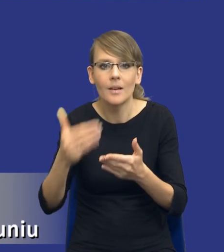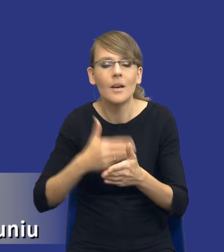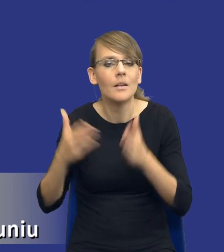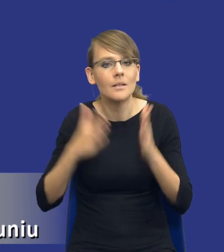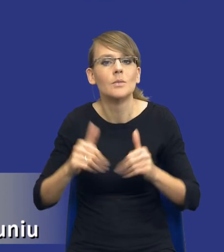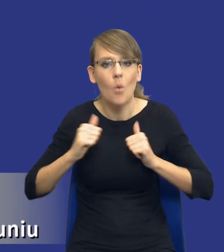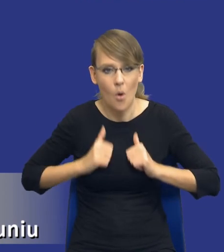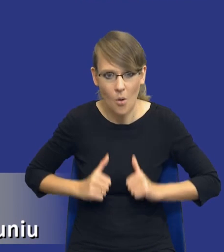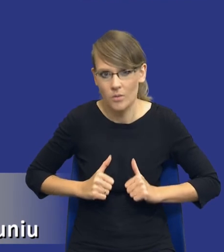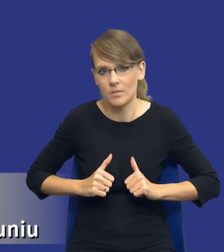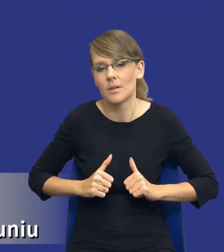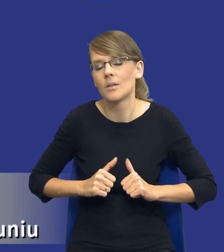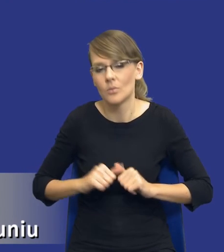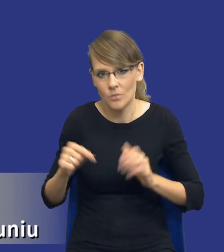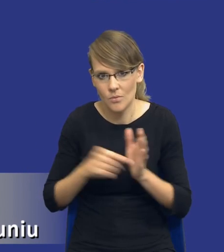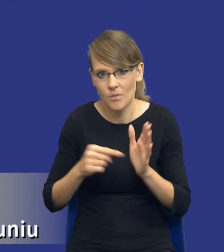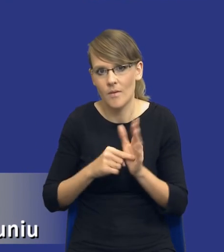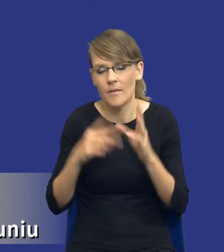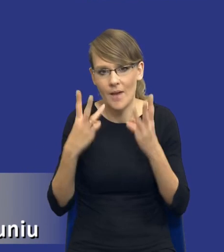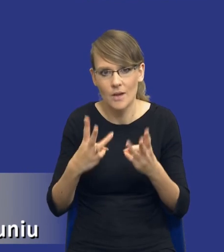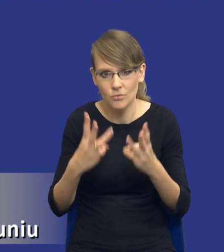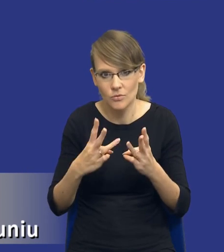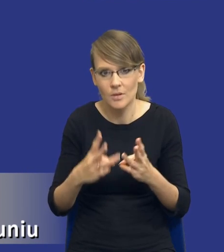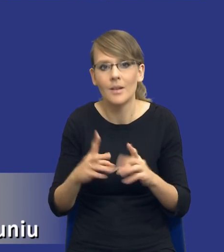To trzeba też podkreślić, bo i przede wszystkim trzeba to chyba